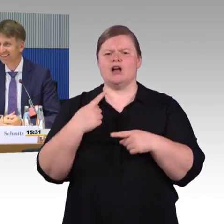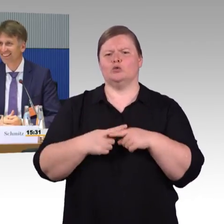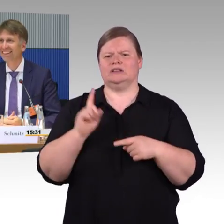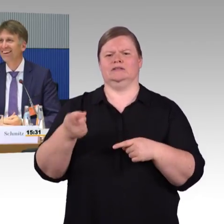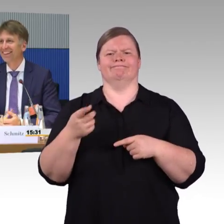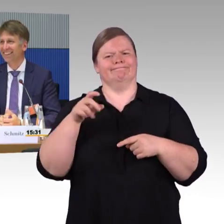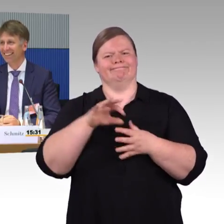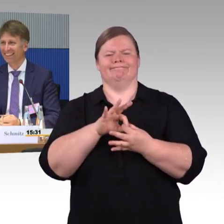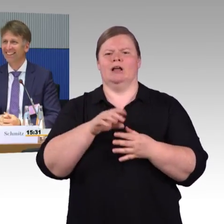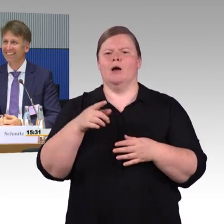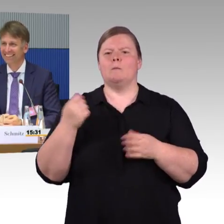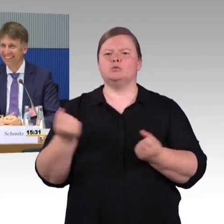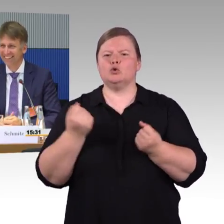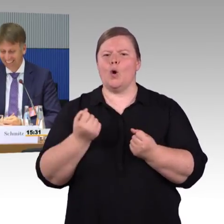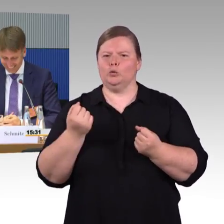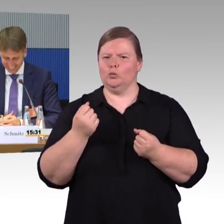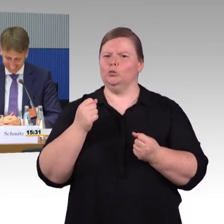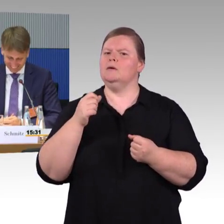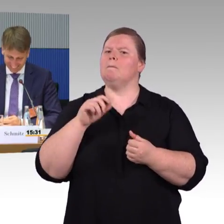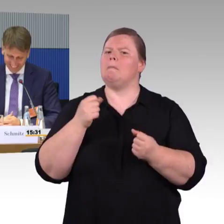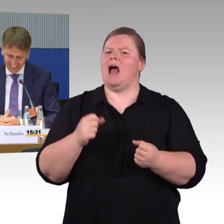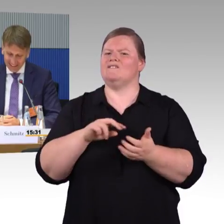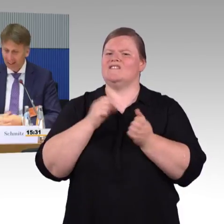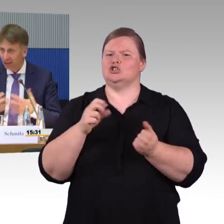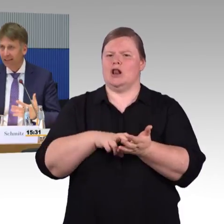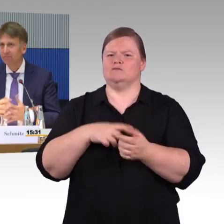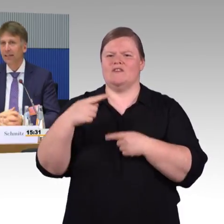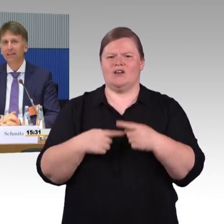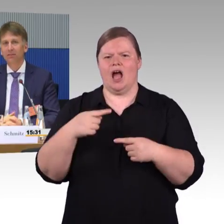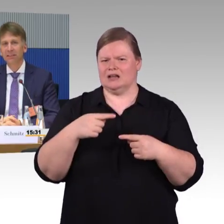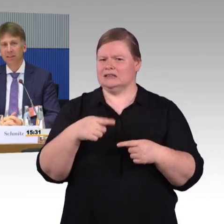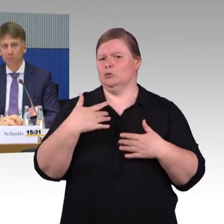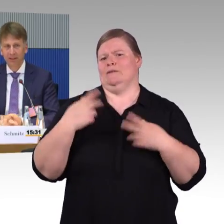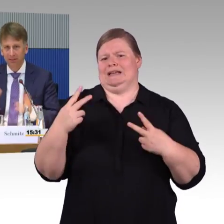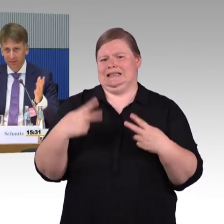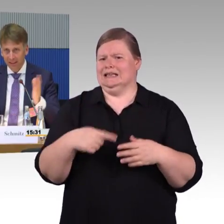(Rednerwechsel) Nein, sagen Sie es. Passt zum Thema, immer auf jeden Fall. (Rednerwechsel) Gut, danke. Das halten wir relativ für wichtig.